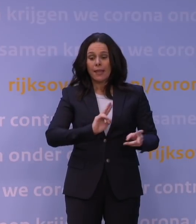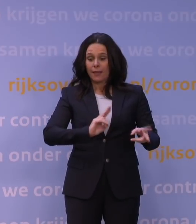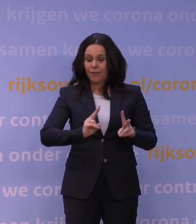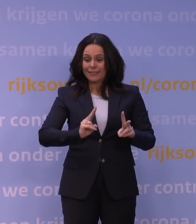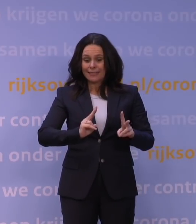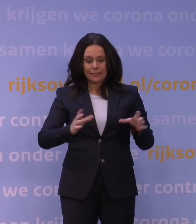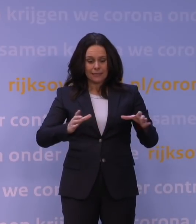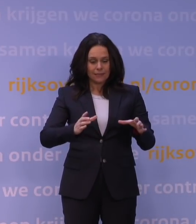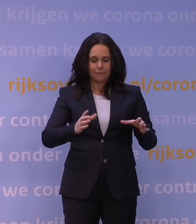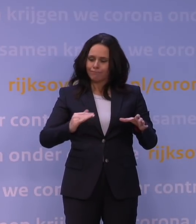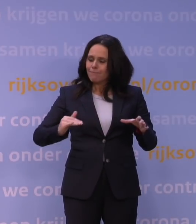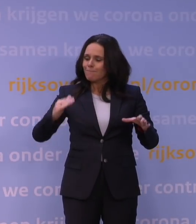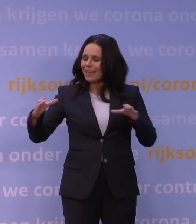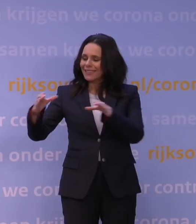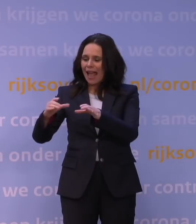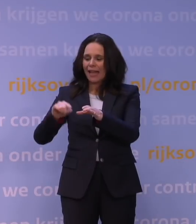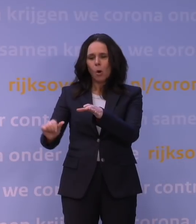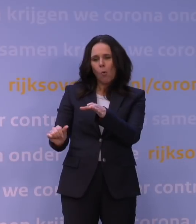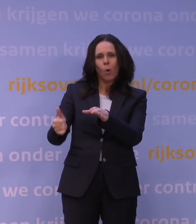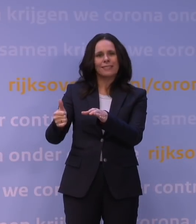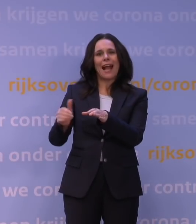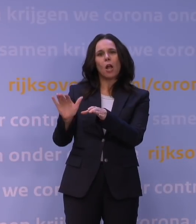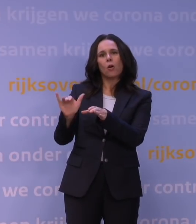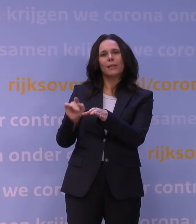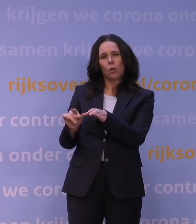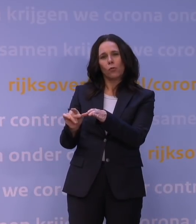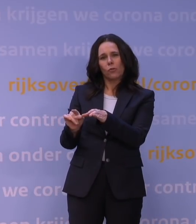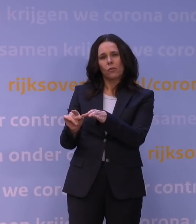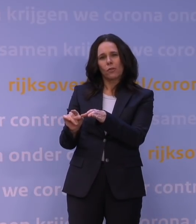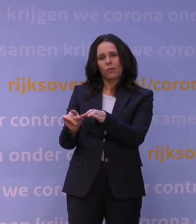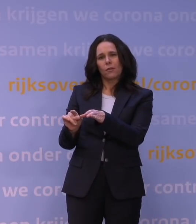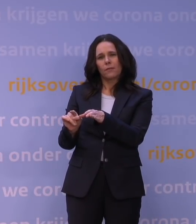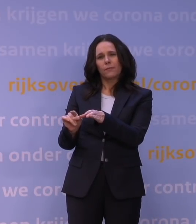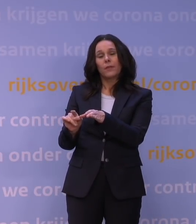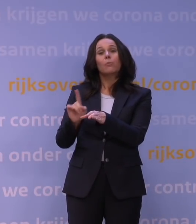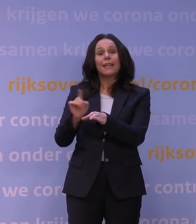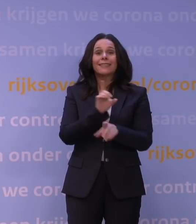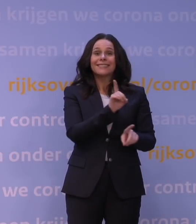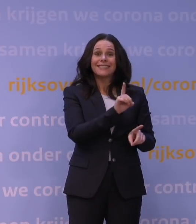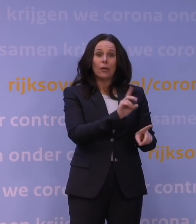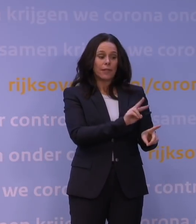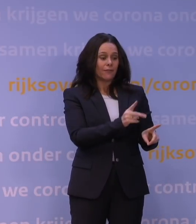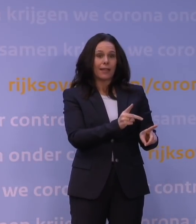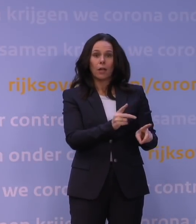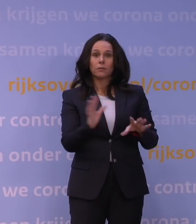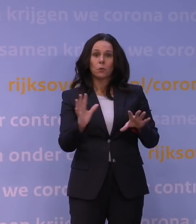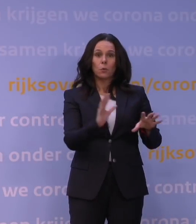ten gevolge van die omikronvariant optreedt. Dat betekent ook dat de deltavariant daarmee verdrongen is.